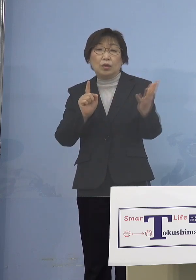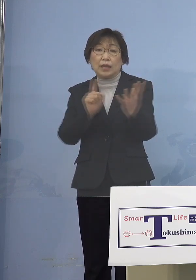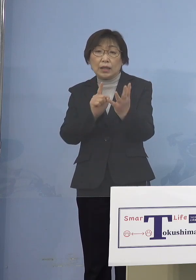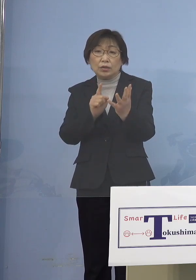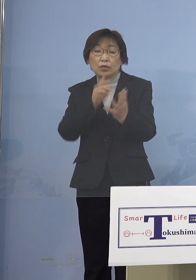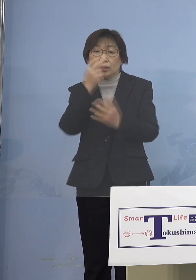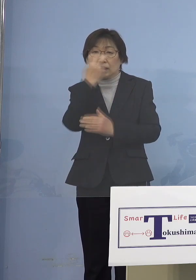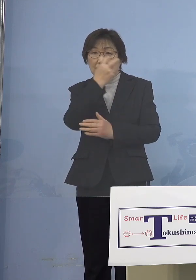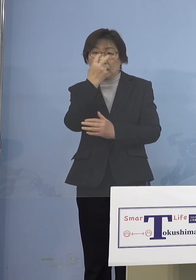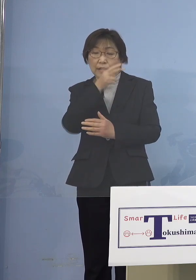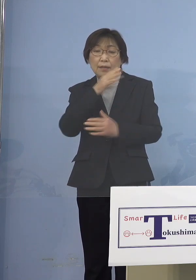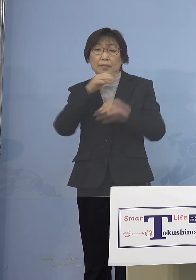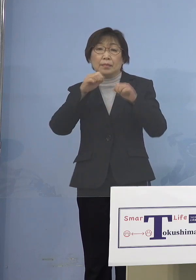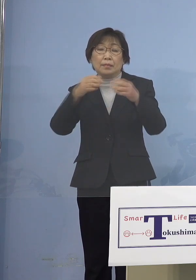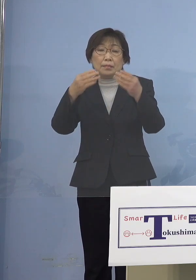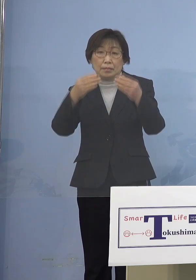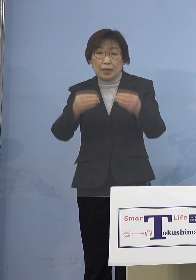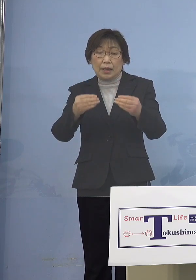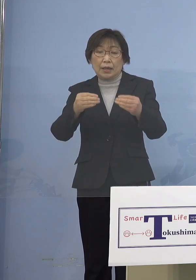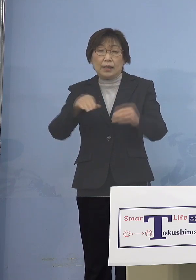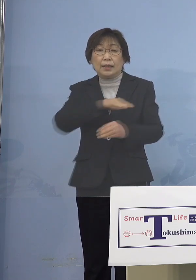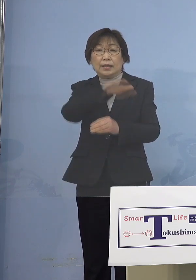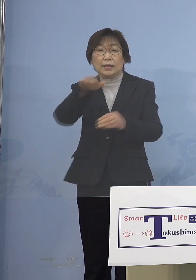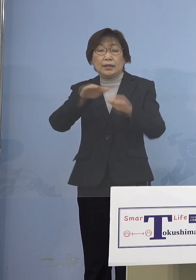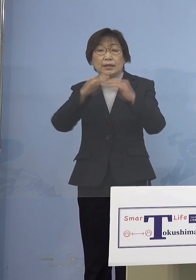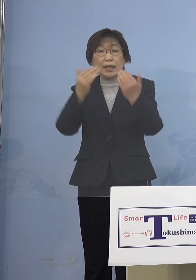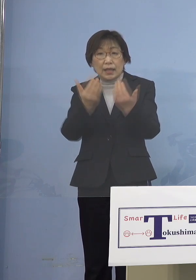全員の陰性を確認しております